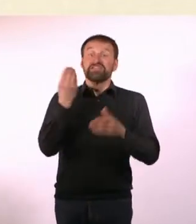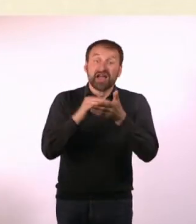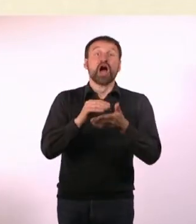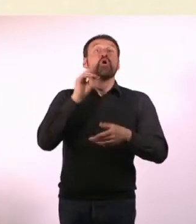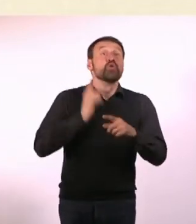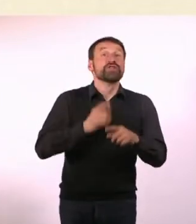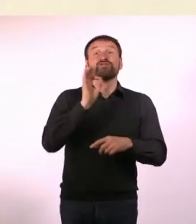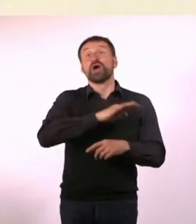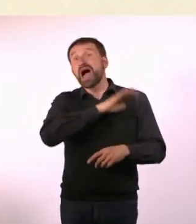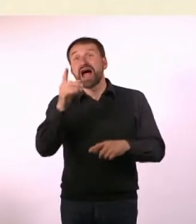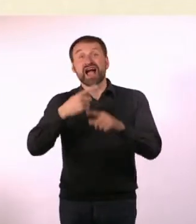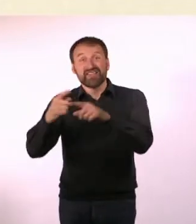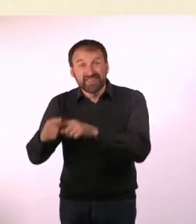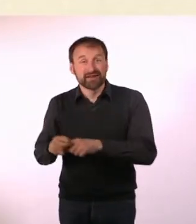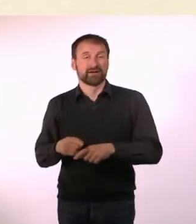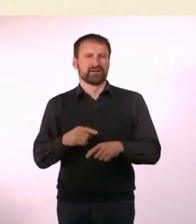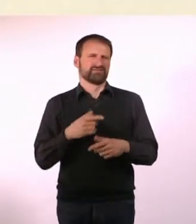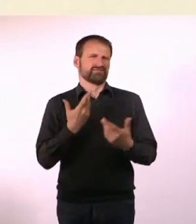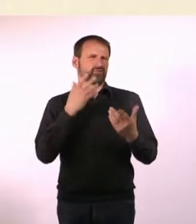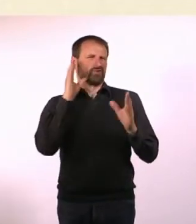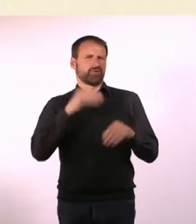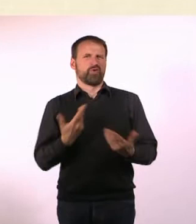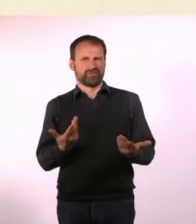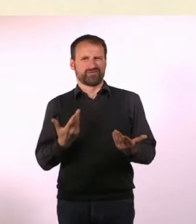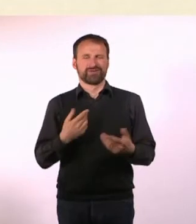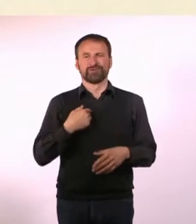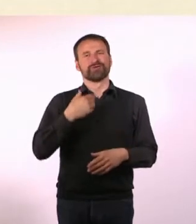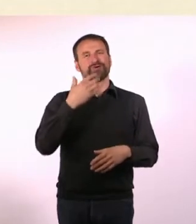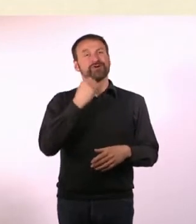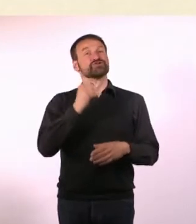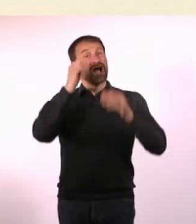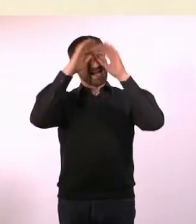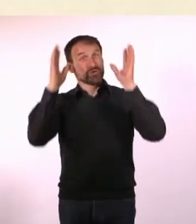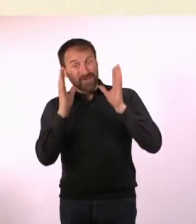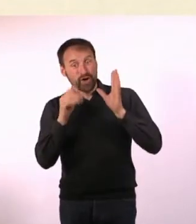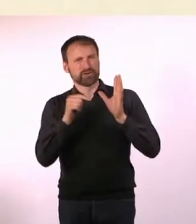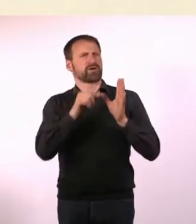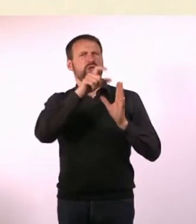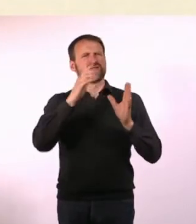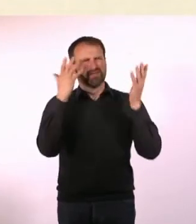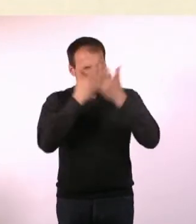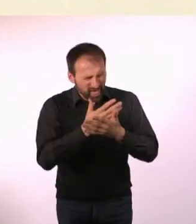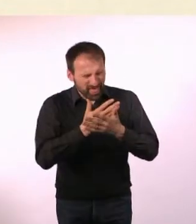Dann wissen sie erstmal überhaupt nicht mehr, worum es geht ... und dann ist die Wahrscheinlichkeit, dass sie es in die Hand nehmen,